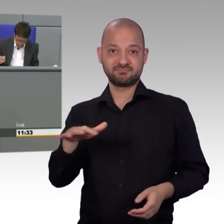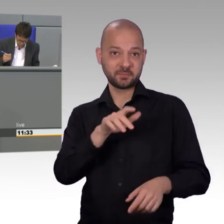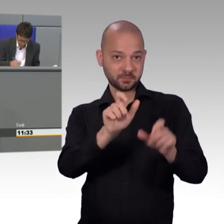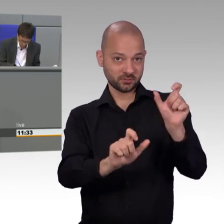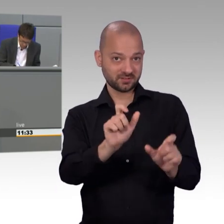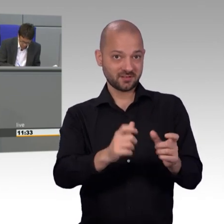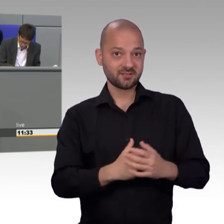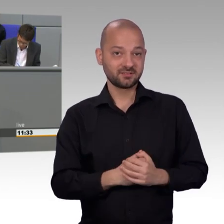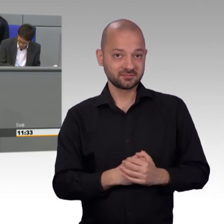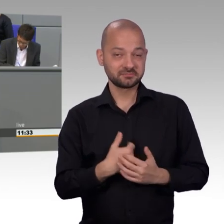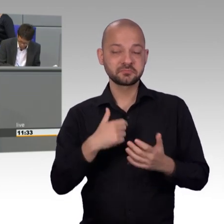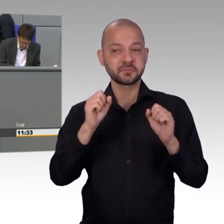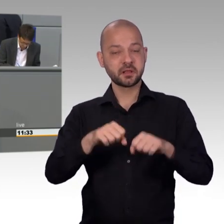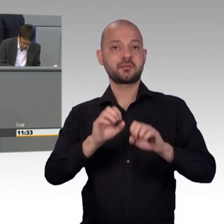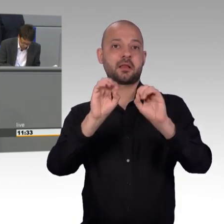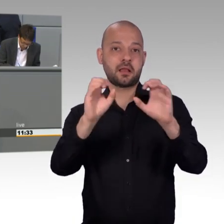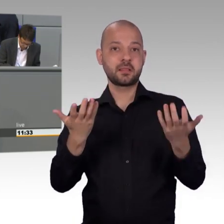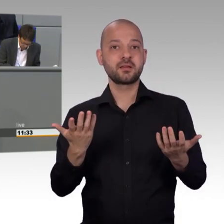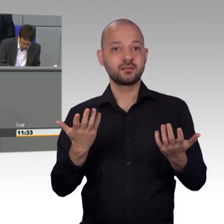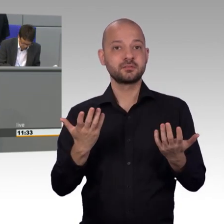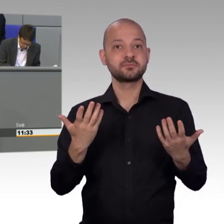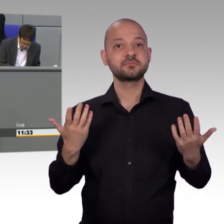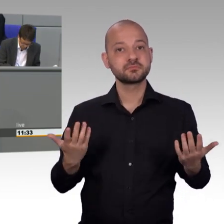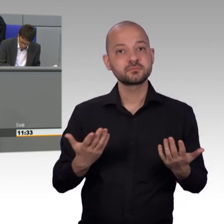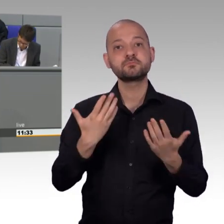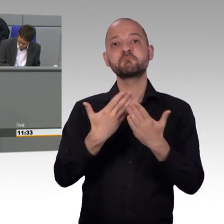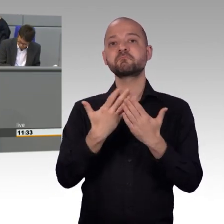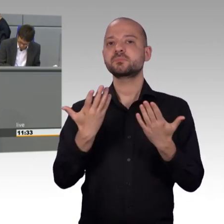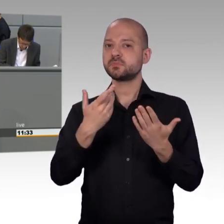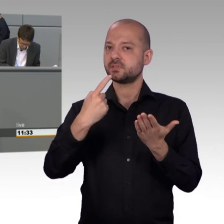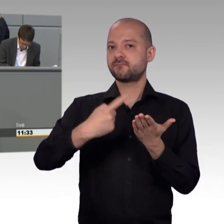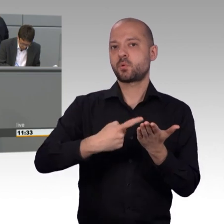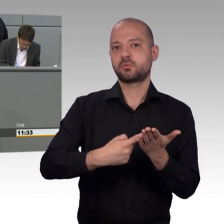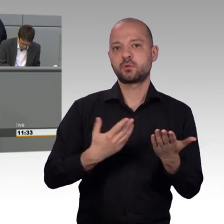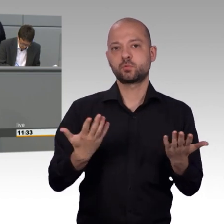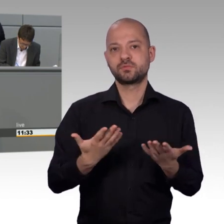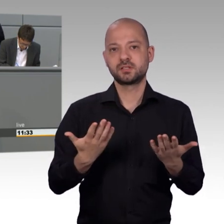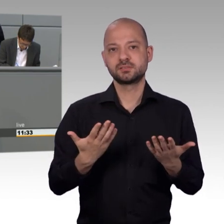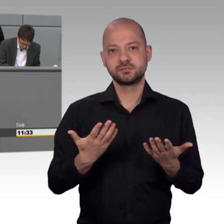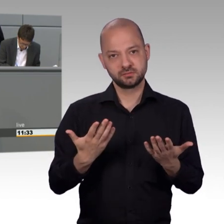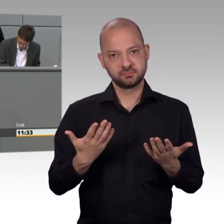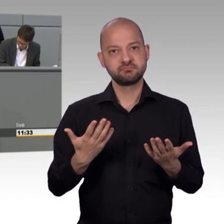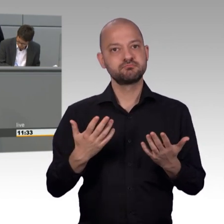der AfD nicht ewig vorenthalten. Ebenso die Rücknahme des NetzDG, der Erhalt des Bargeldes,